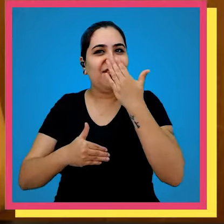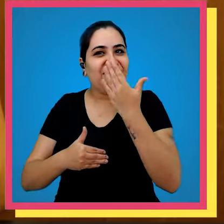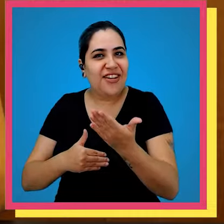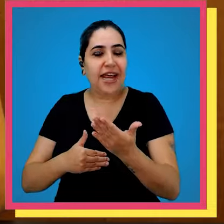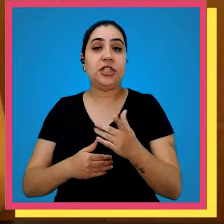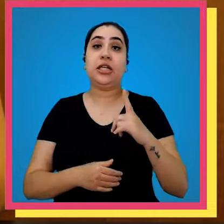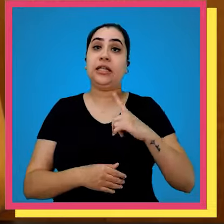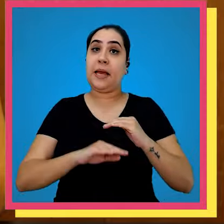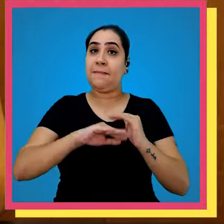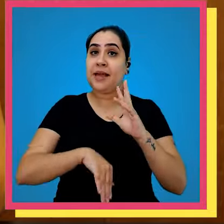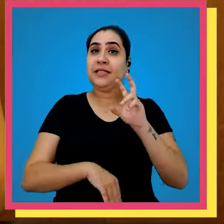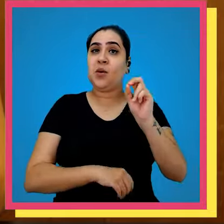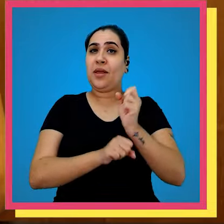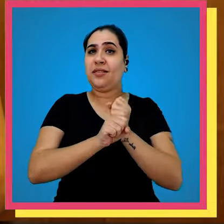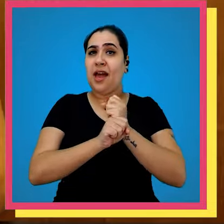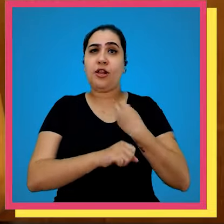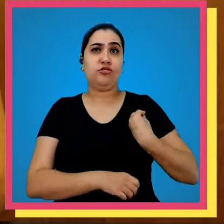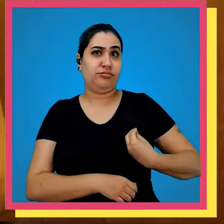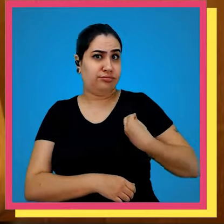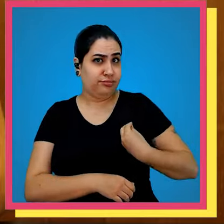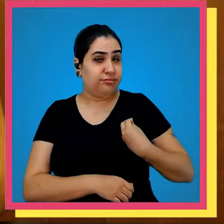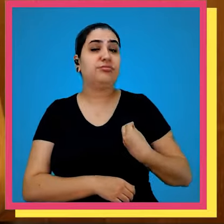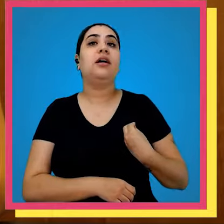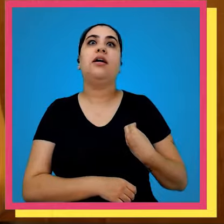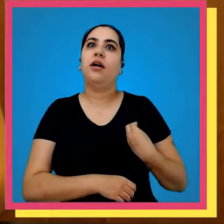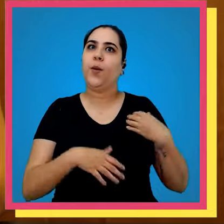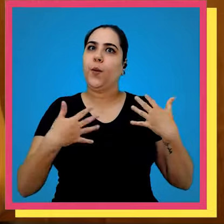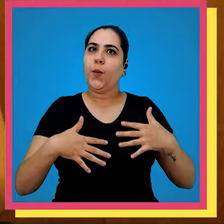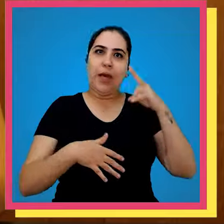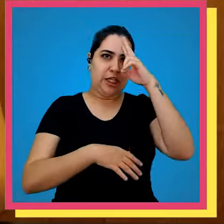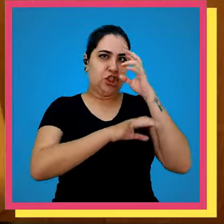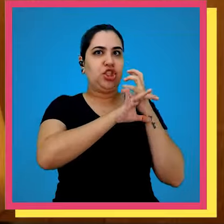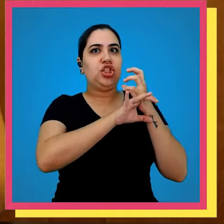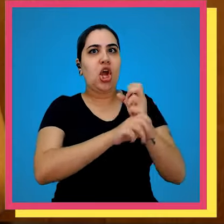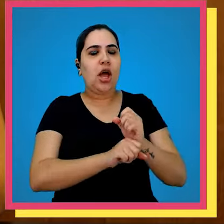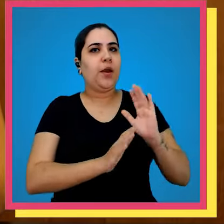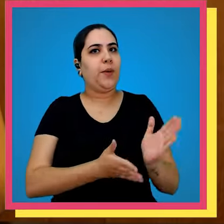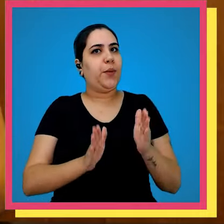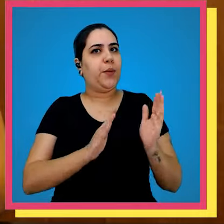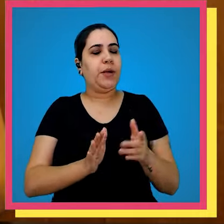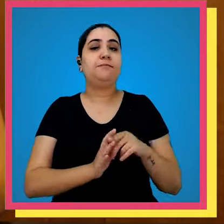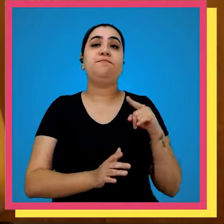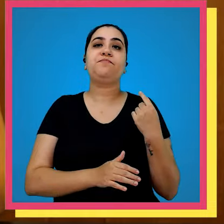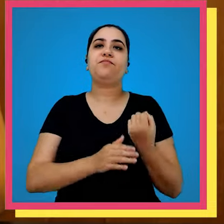quintal Nossa gráfica existe há mais de 50 anos e olha tem muitas histórias que já passaram por